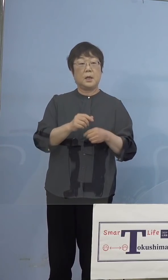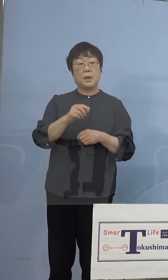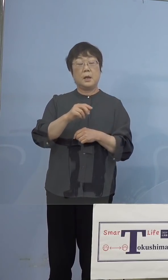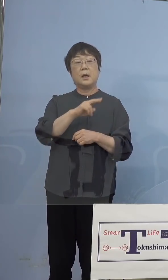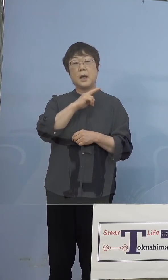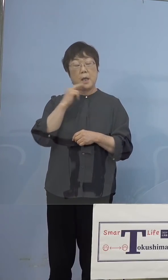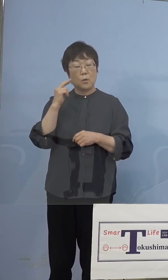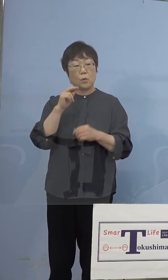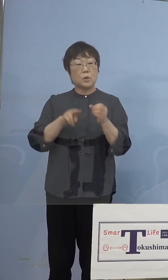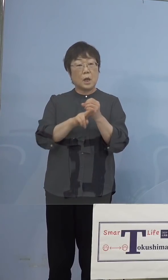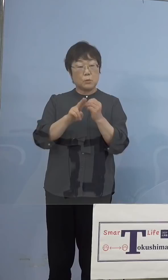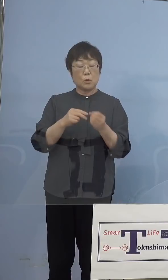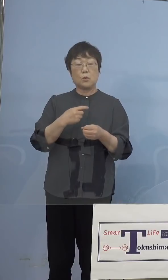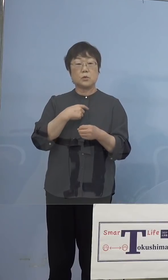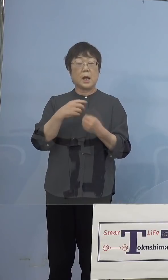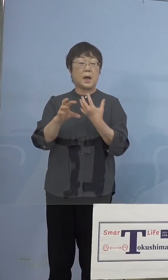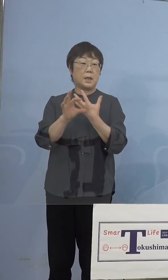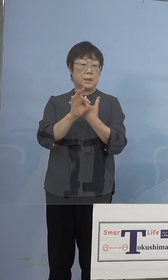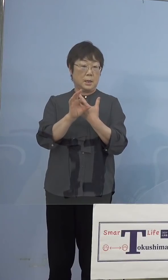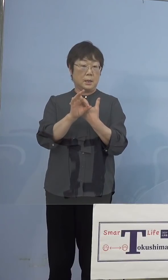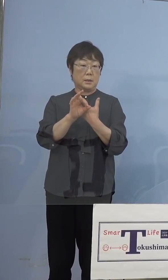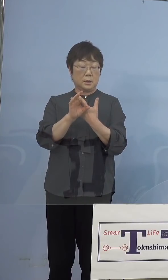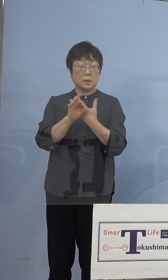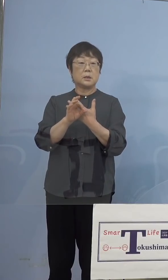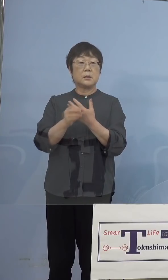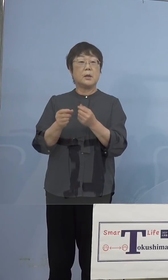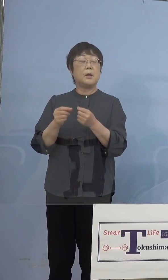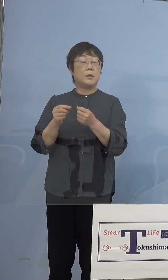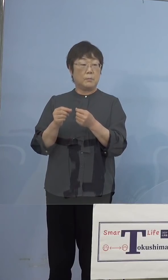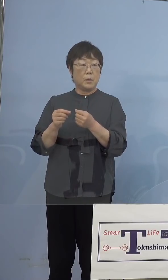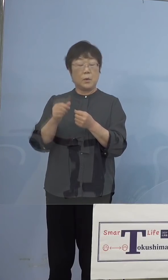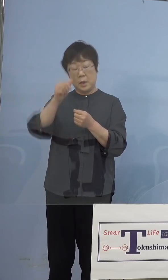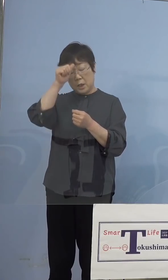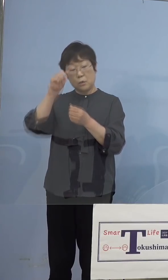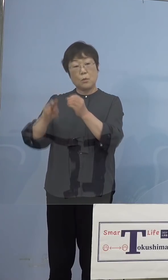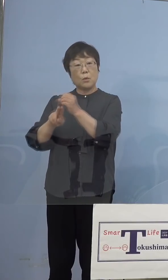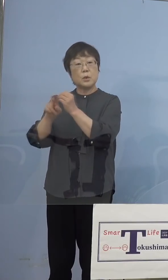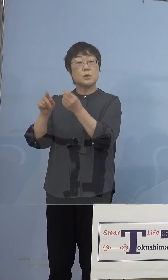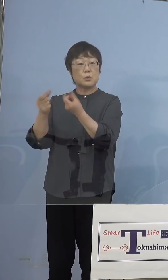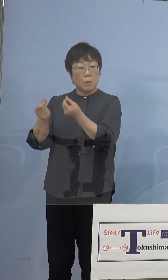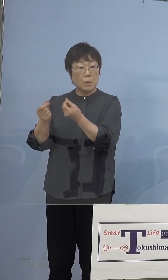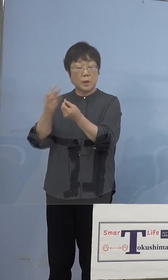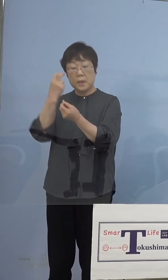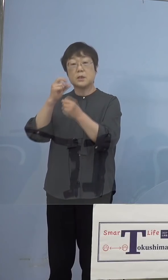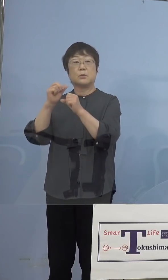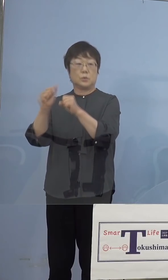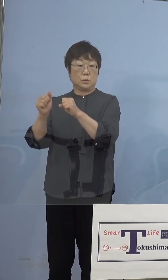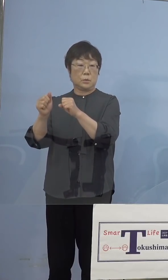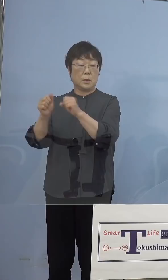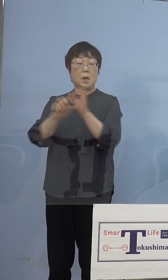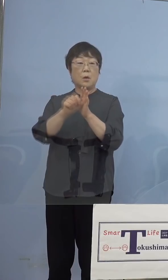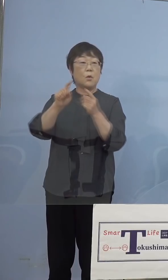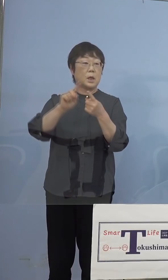同じこと、ただインド株をやる しかも効率よくやるためにはこの